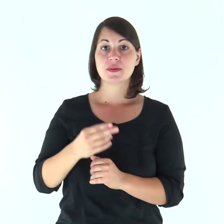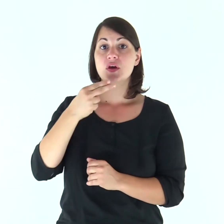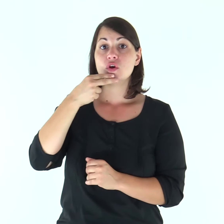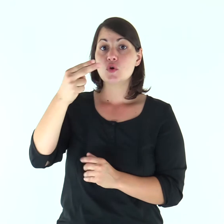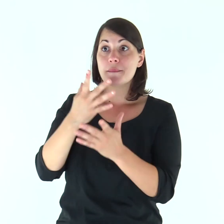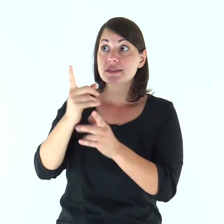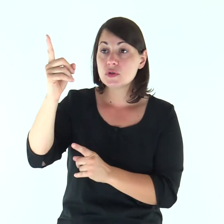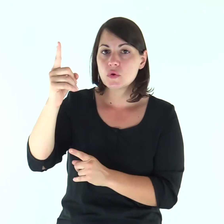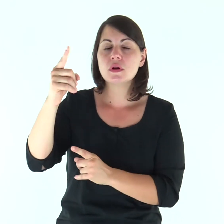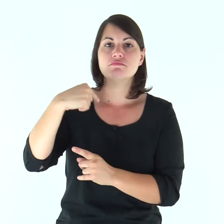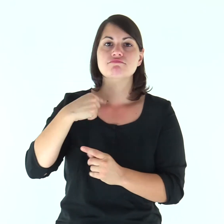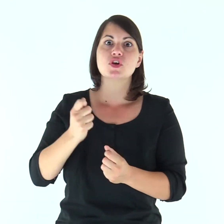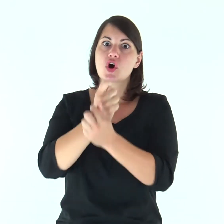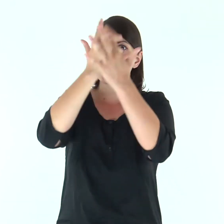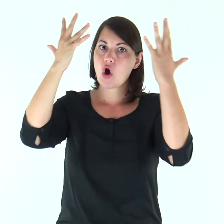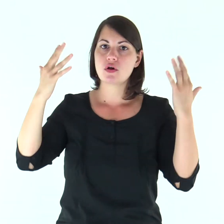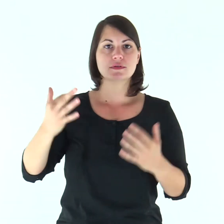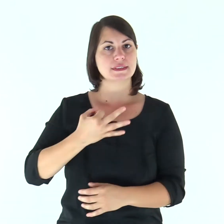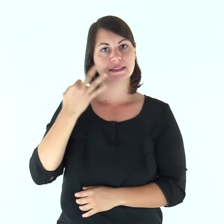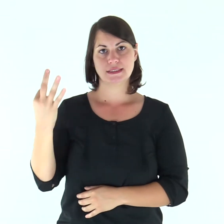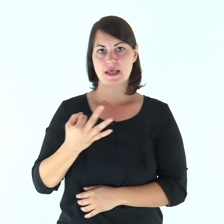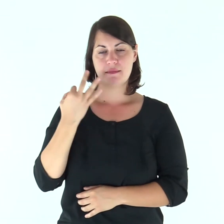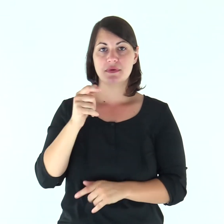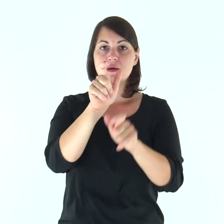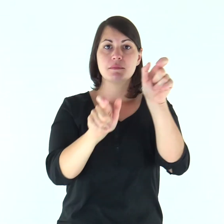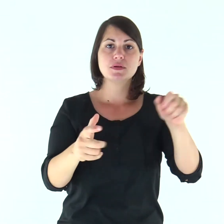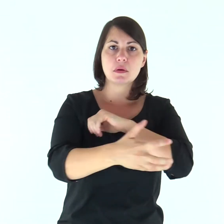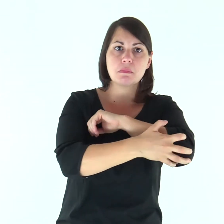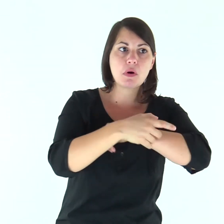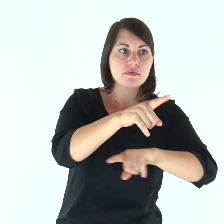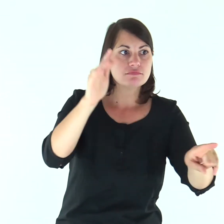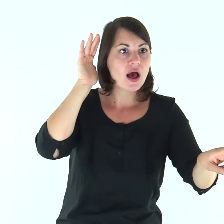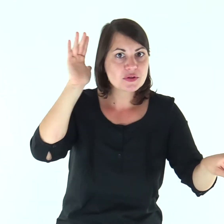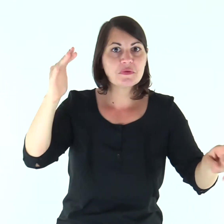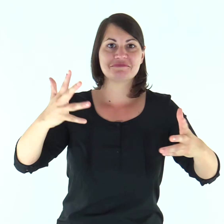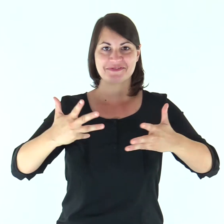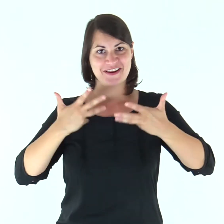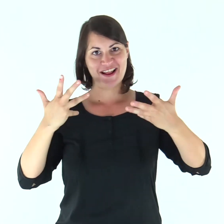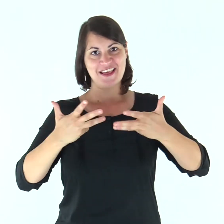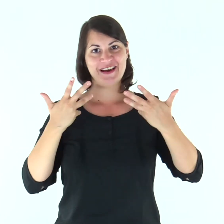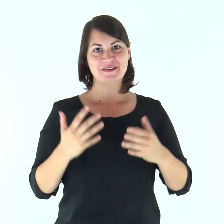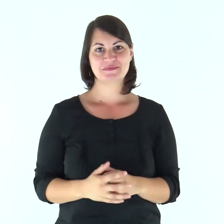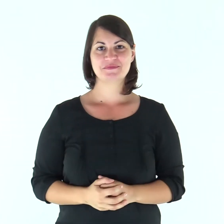Io mi glorio nel Signore: i poveri ascoltino e si rallegrino.